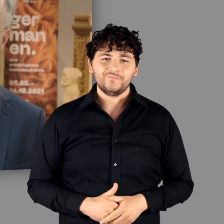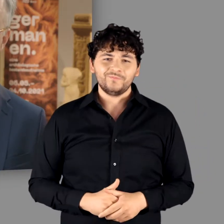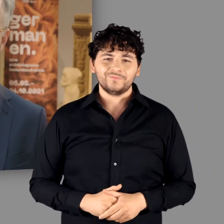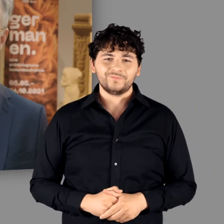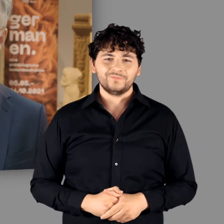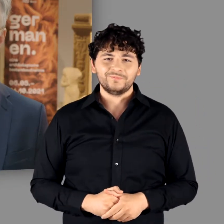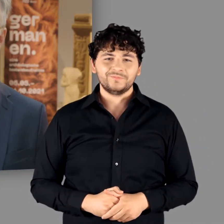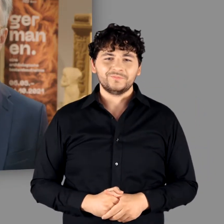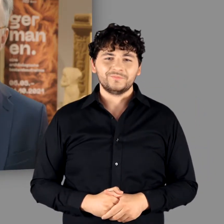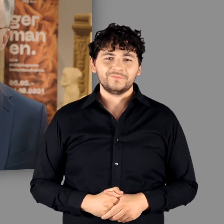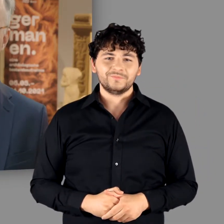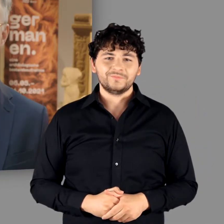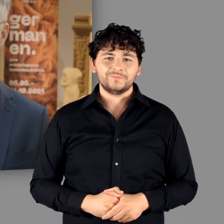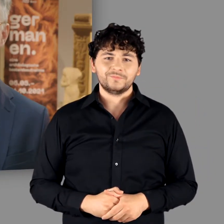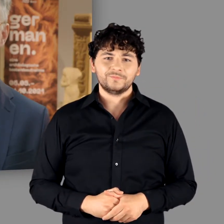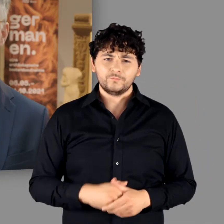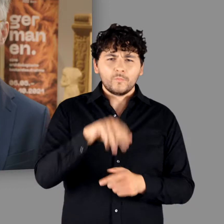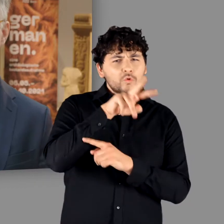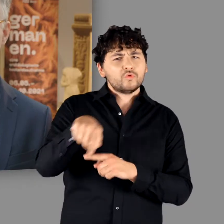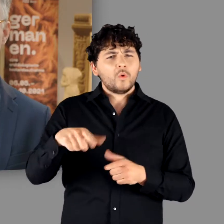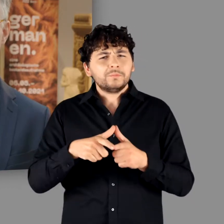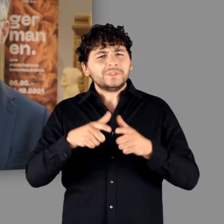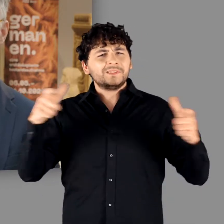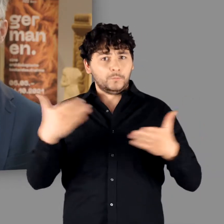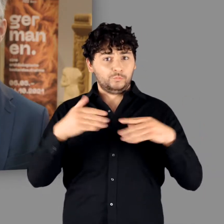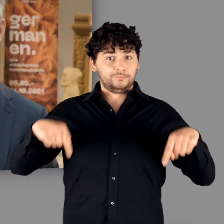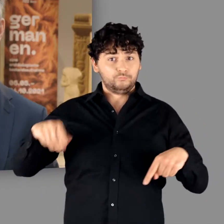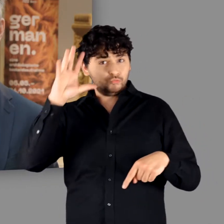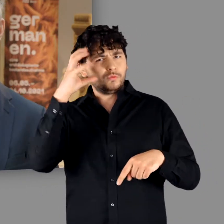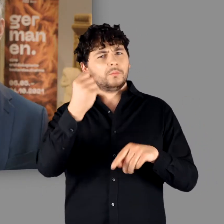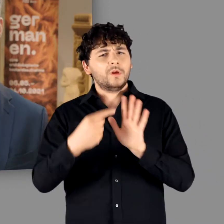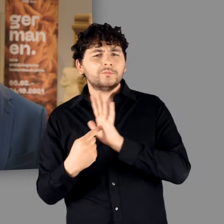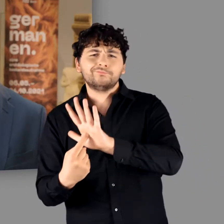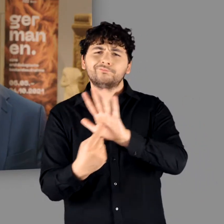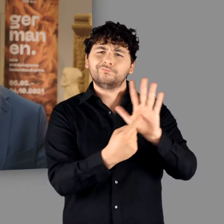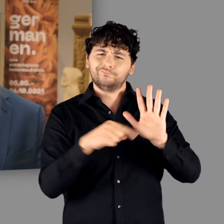Eine große Ausstellung wie unsere Germanen-Präsentation kann nur gelingen,